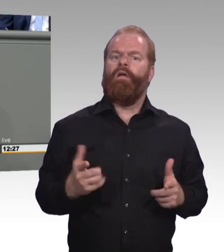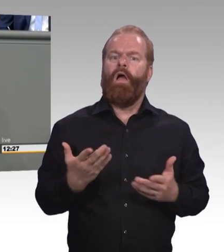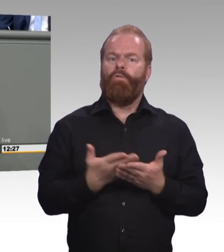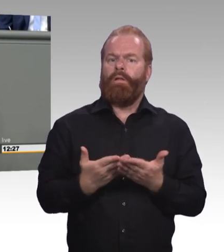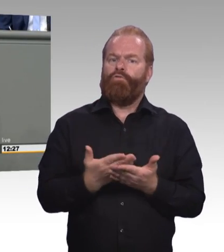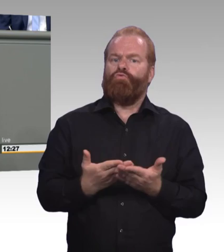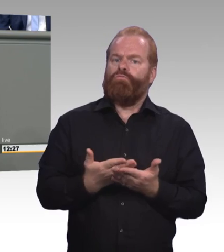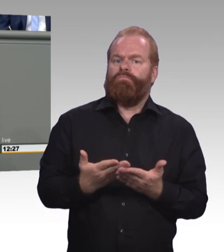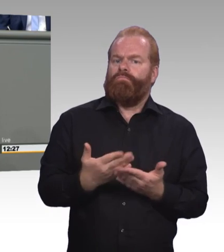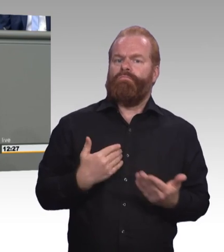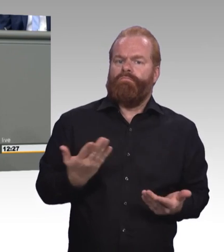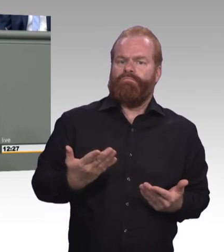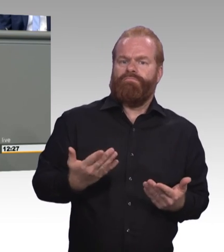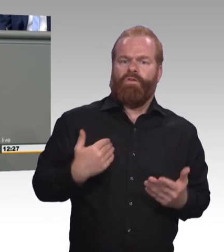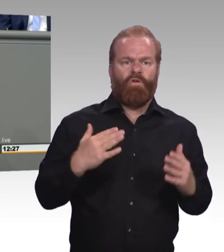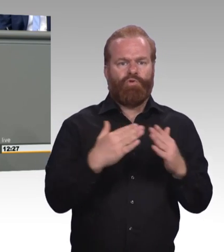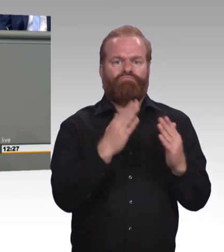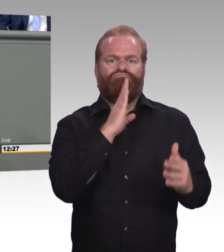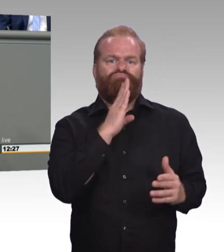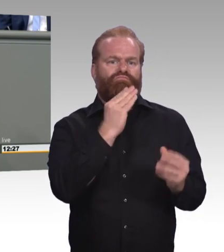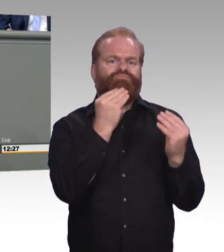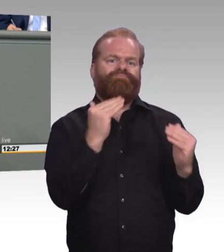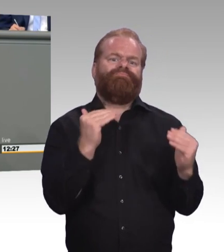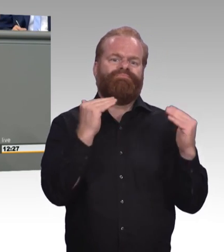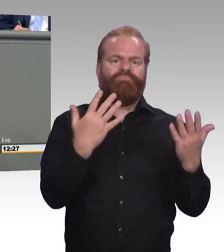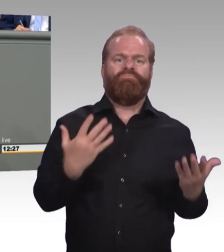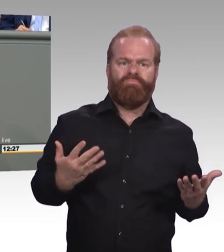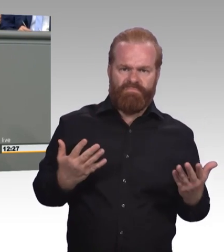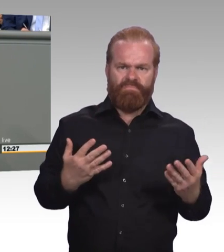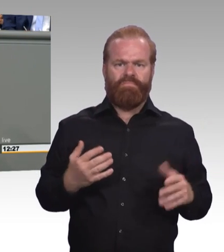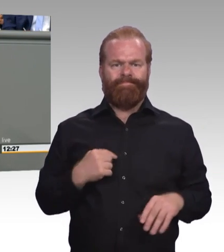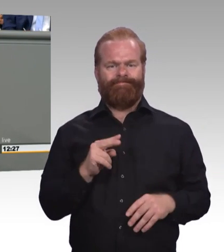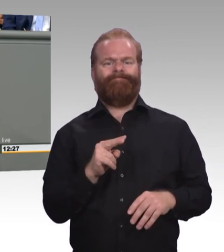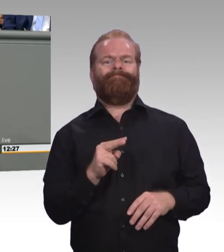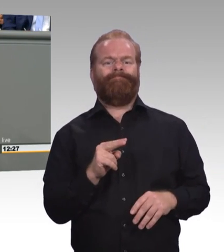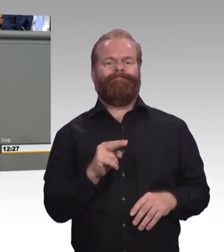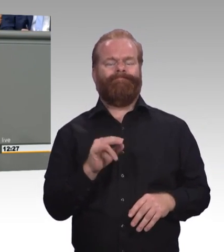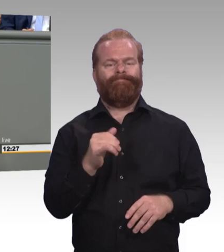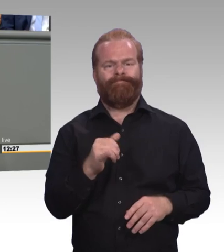vorgestellt, die ja echte Wertigkeit und auch eine klare Zuordnung gibt. Wir begrüßen das als Fraktion.